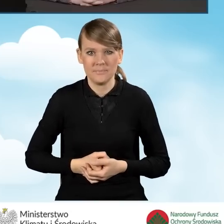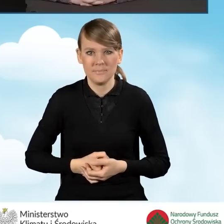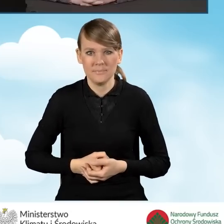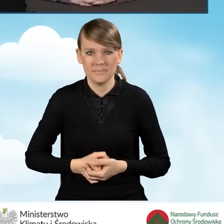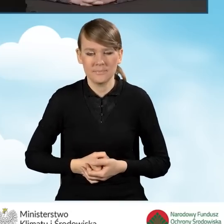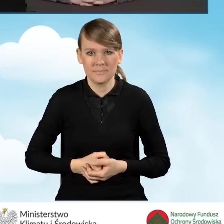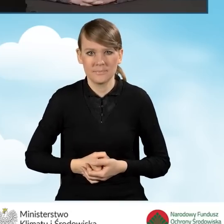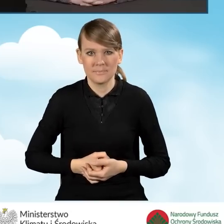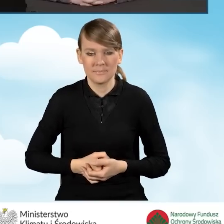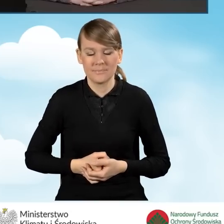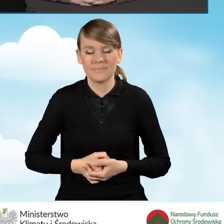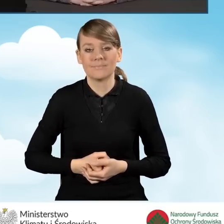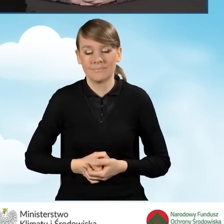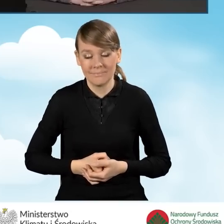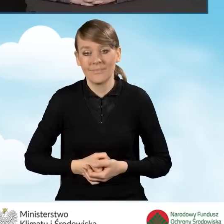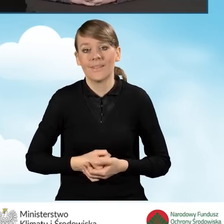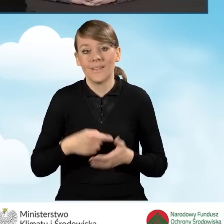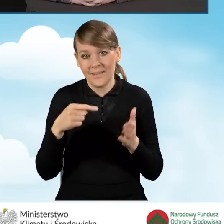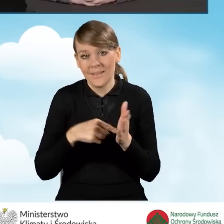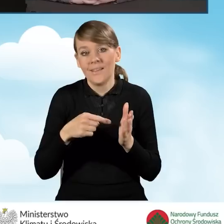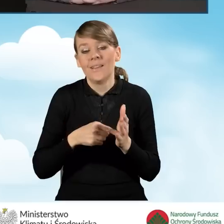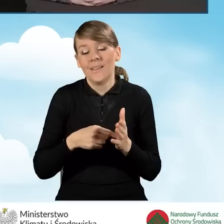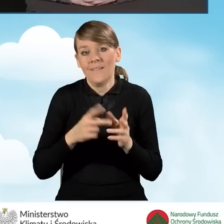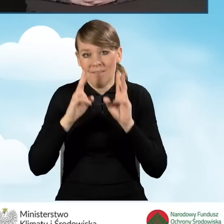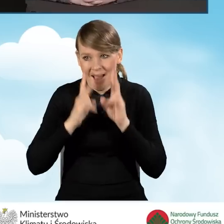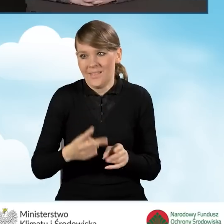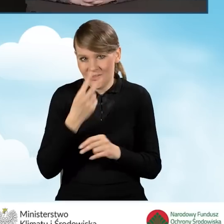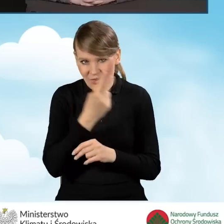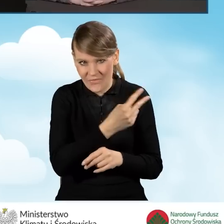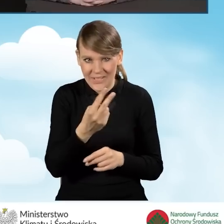Ten ranking pokazał, że rzeczywiście zainteresowanie gmin wdrażaniem